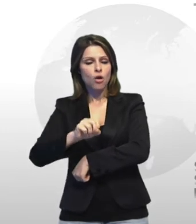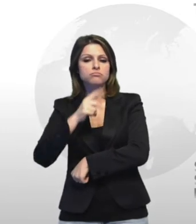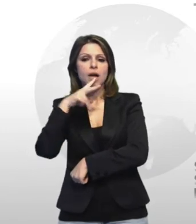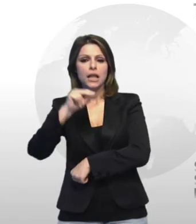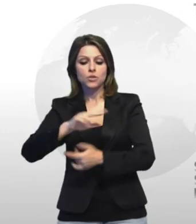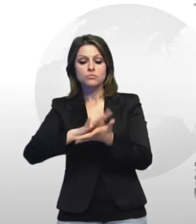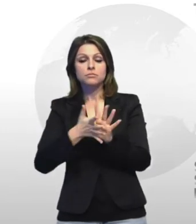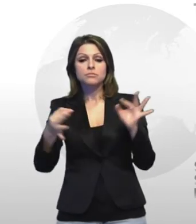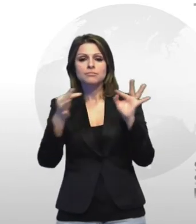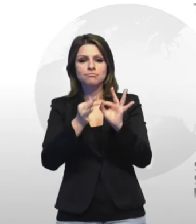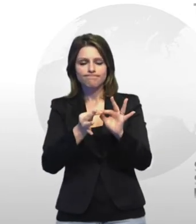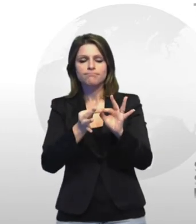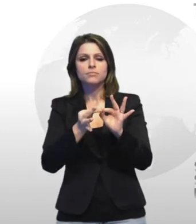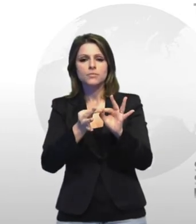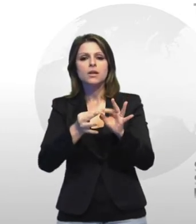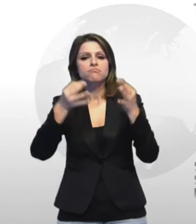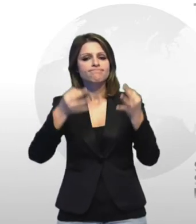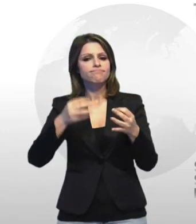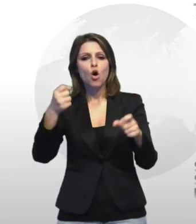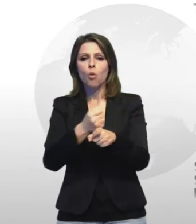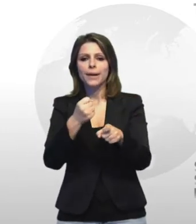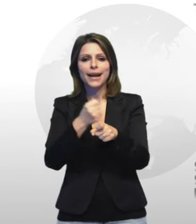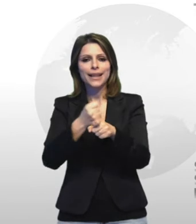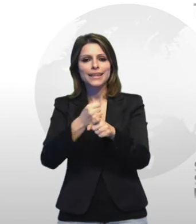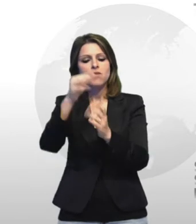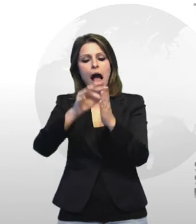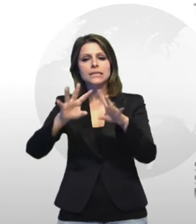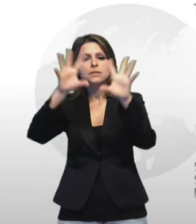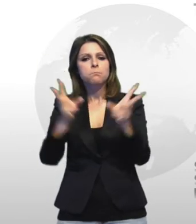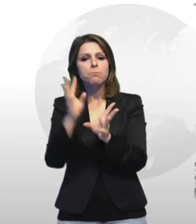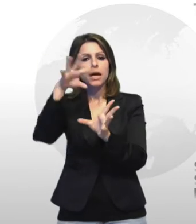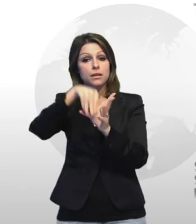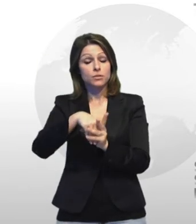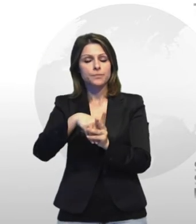contemplato ogni aspetto ai gruppi di lavoro costituiti da rappresentanti